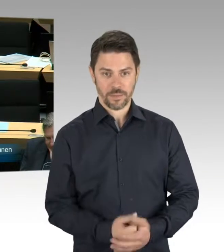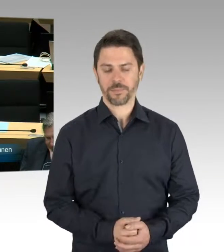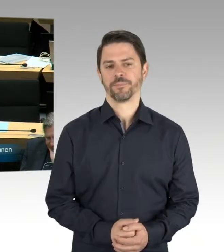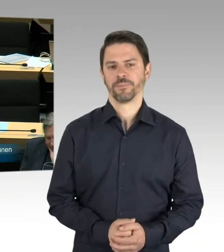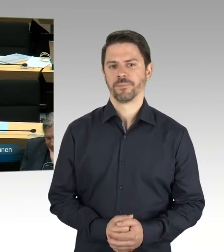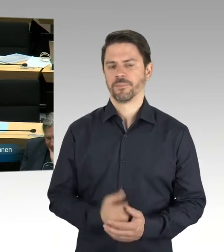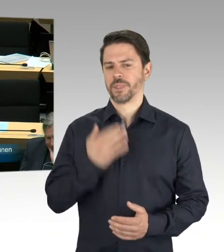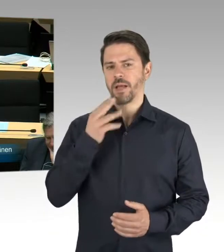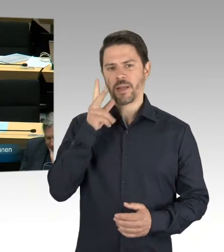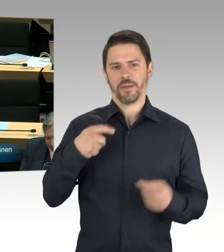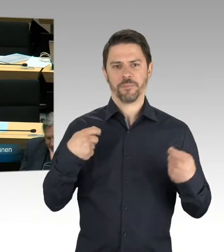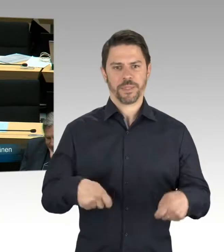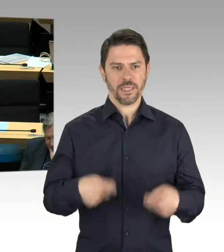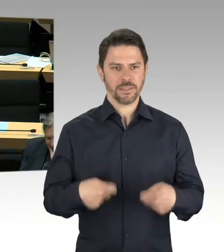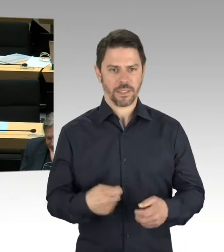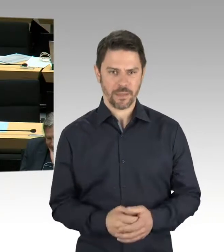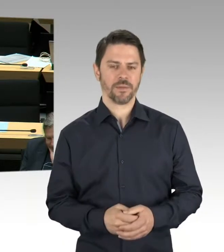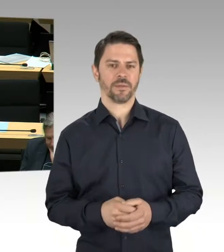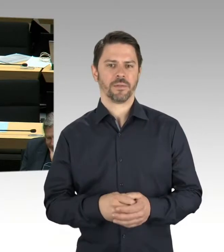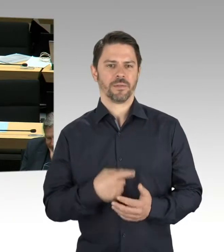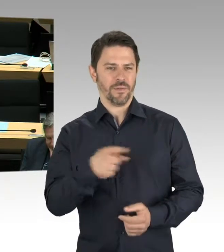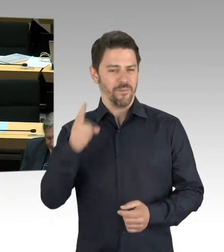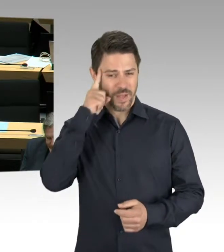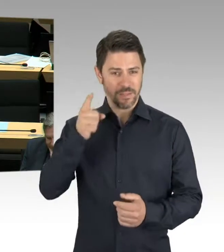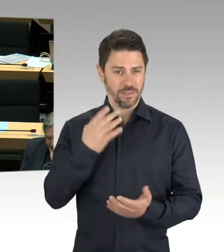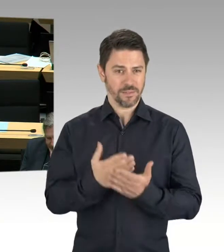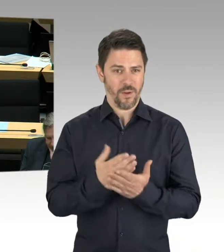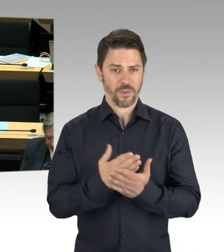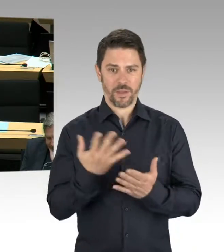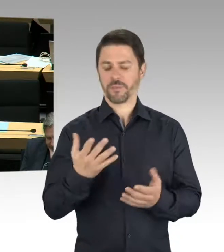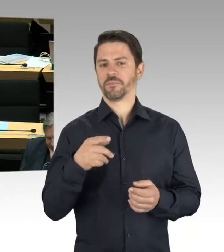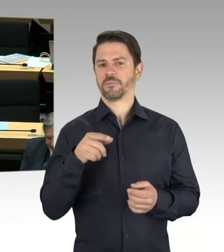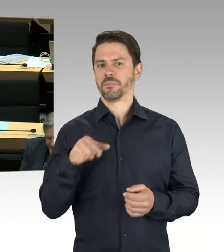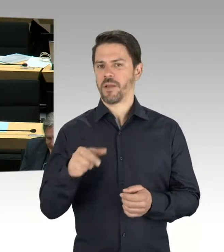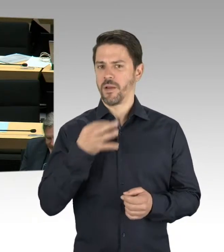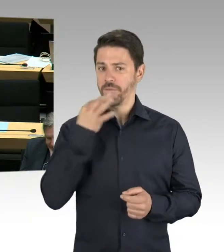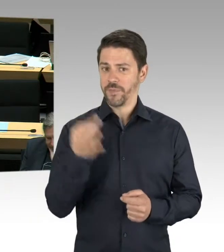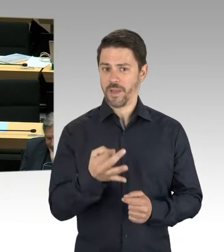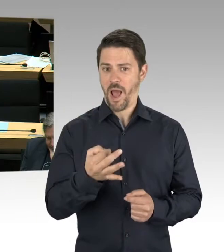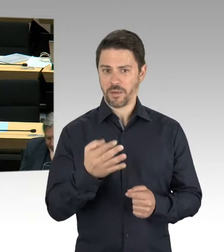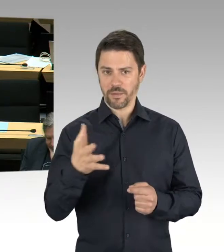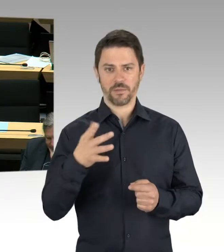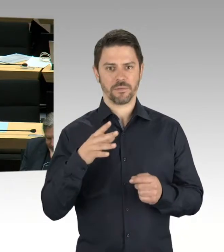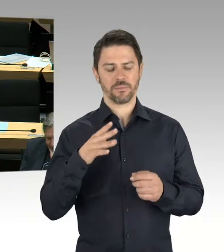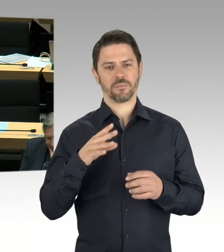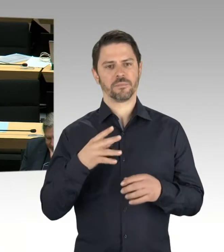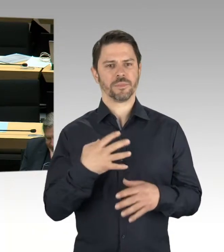was der Senator Geisel von diesem Konzept hält. Danke schön. (Präsidium) Bitte schön, Herr Senator Geisel.